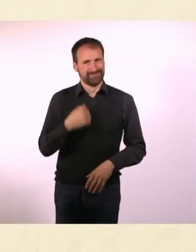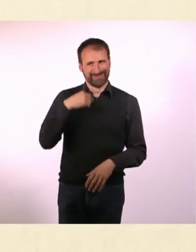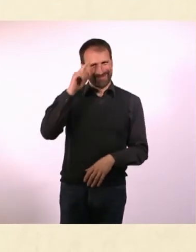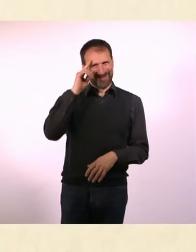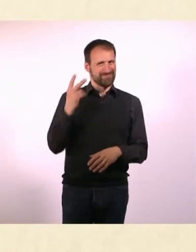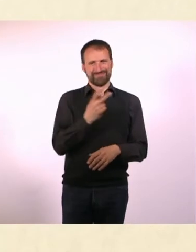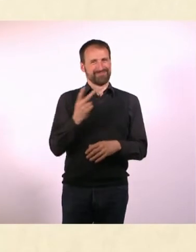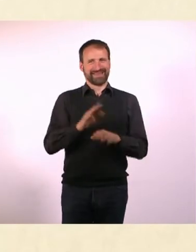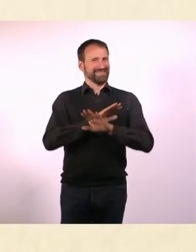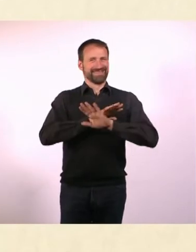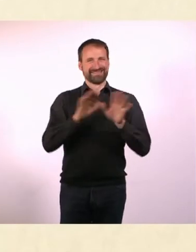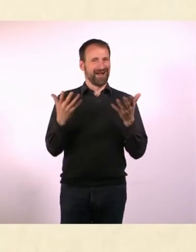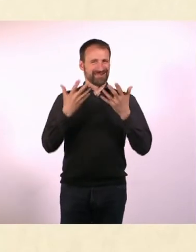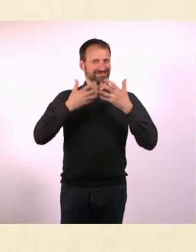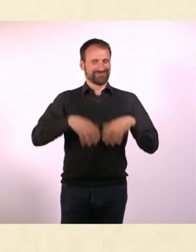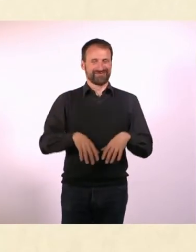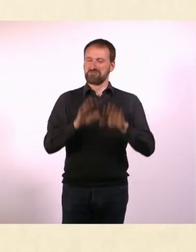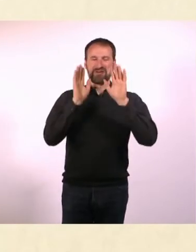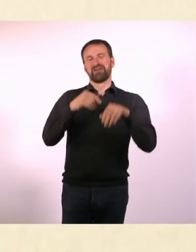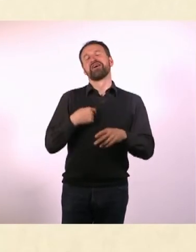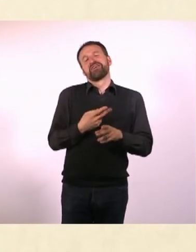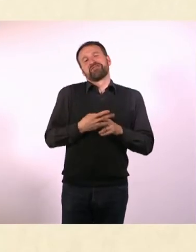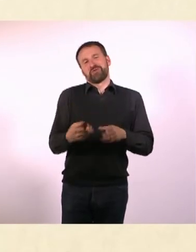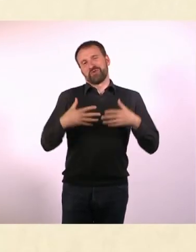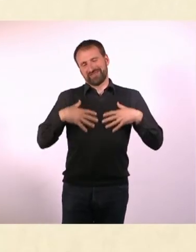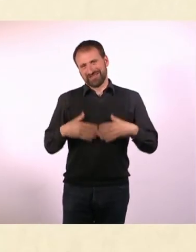Du benutzt, wenn Du schreibst oder auch das Magazin machst,